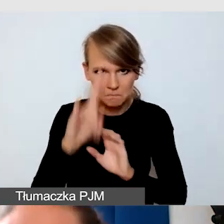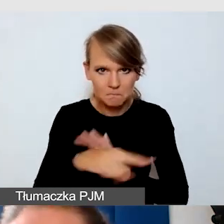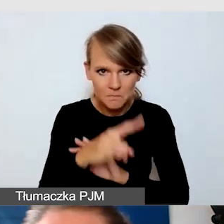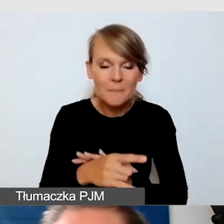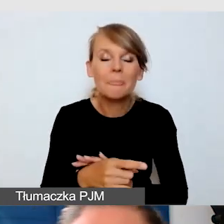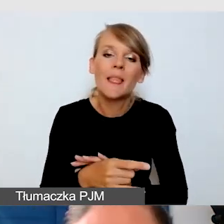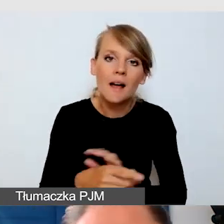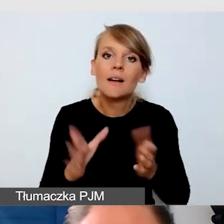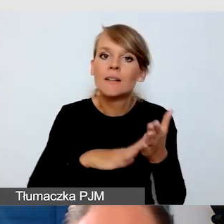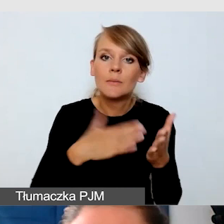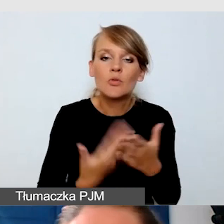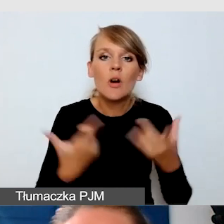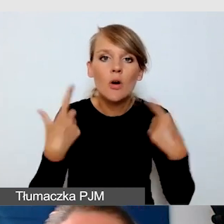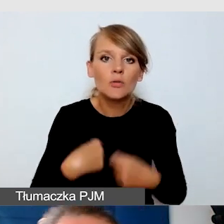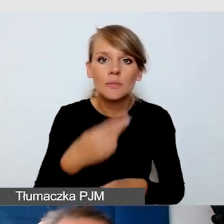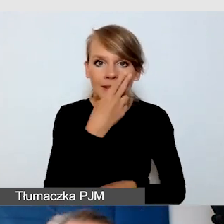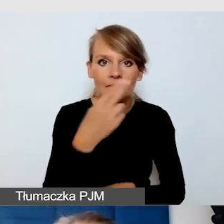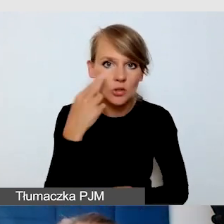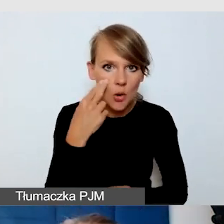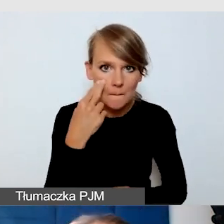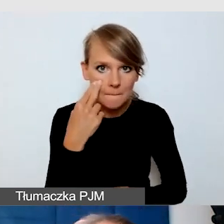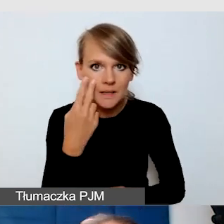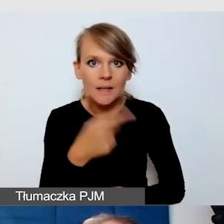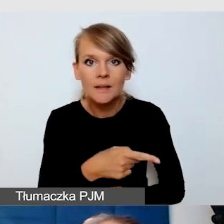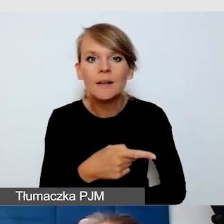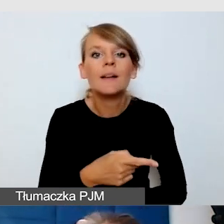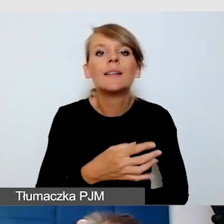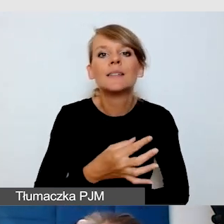dobre rozwiązanie to jest tak zwane wsparcie techniczne,